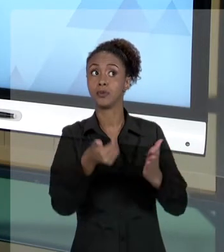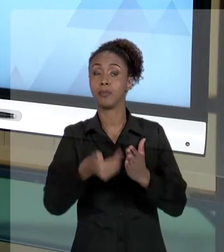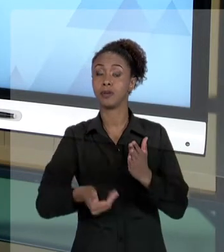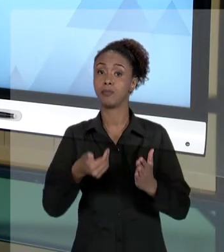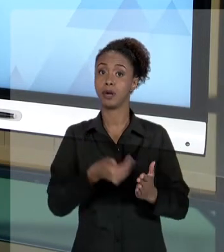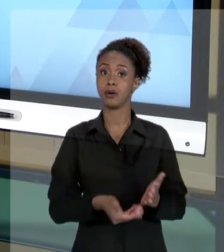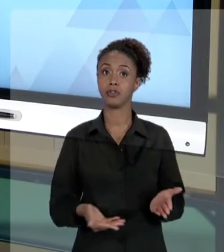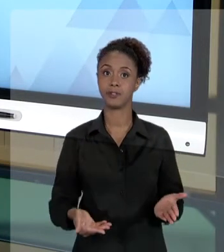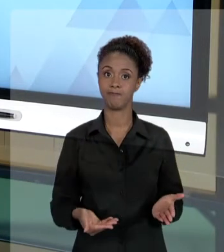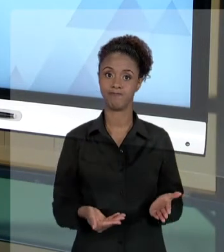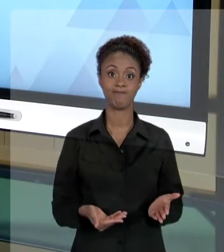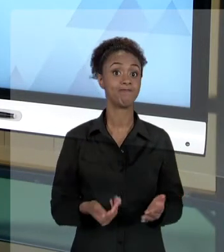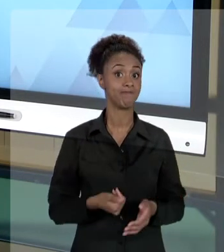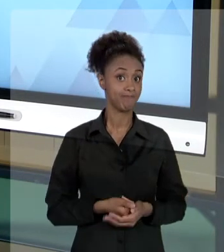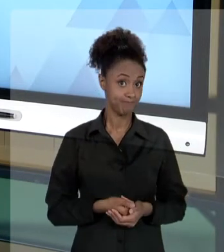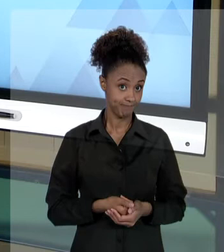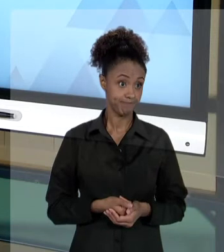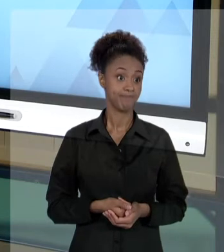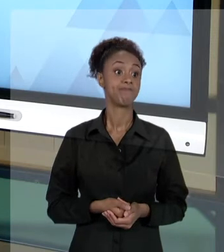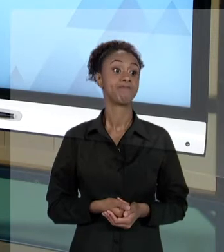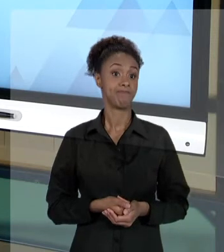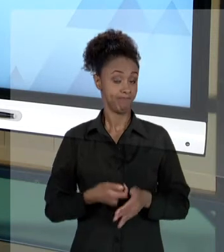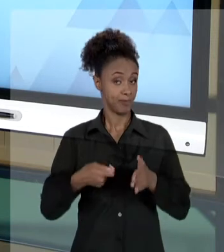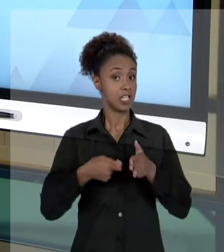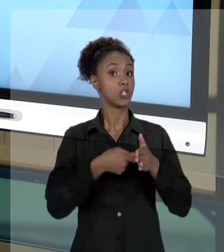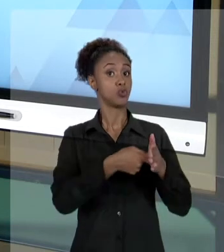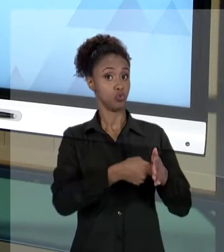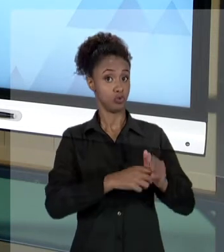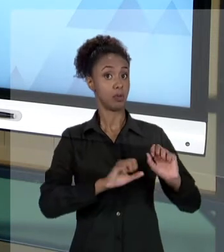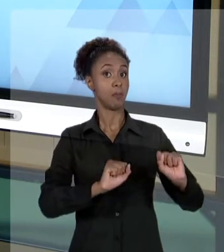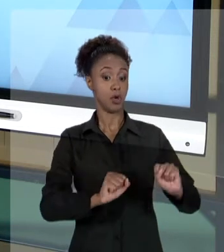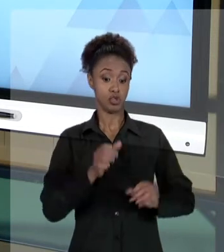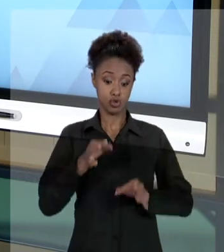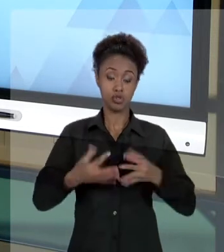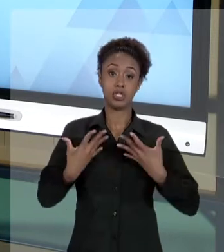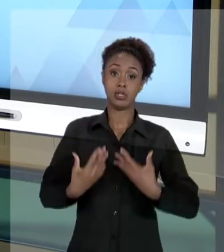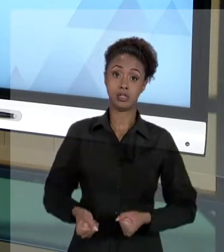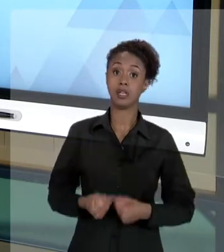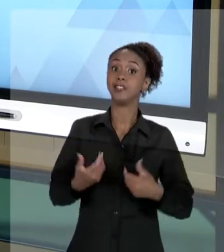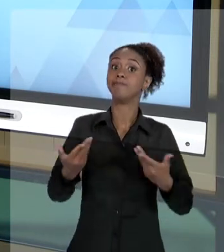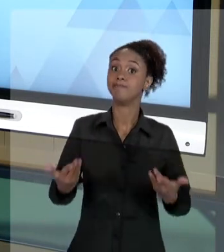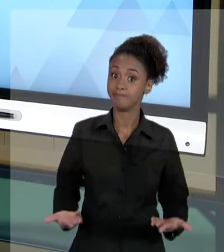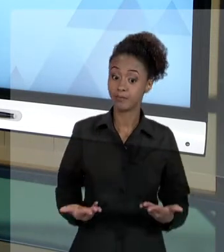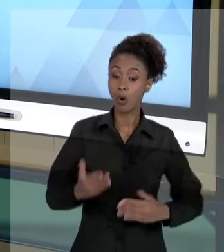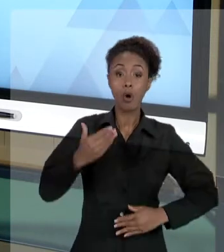ENTÃO, O "AGIR" DO FUNCIONÁRIO PÚBLICO, DO SERVIDOR PÚBLICO, O "AGIR" DENTRO DO ÂMBITO DA